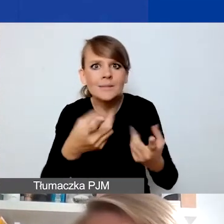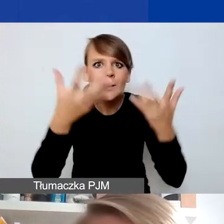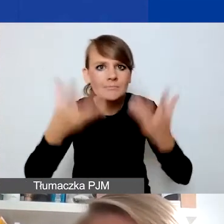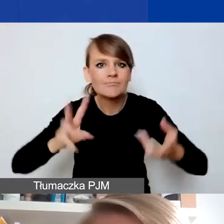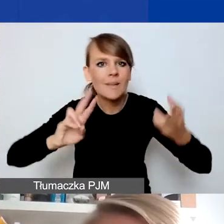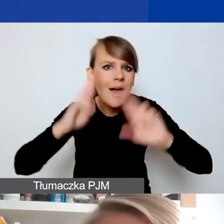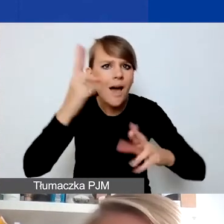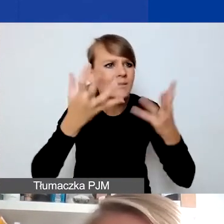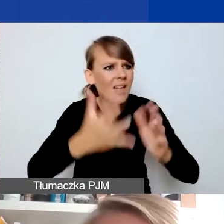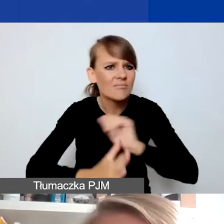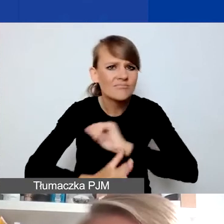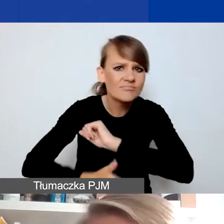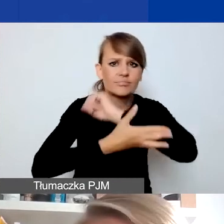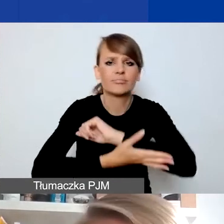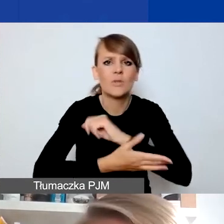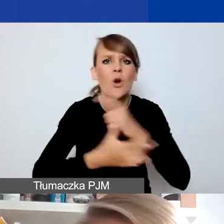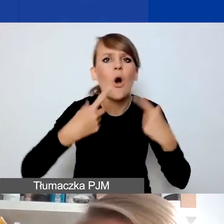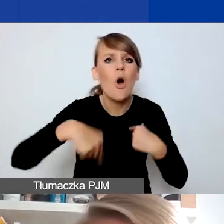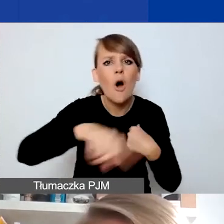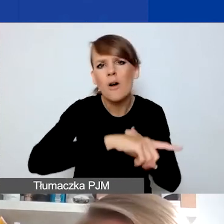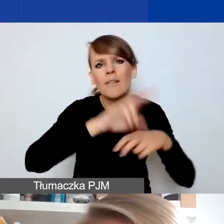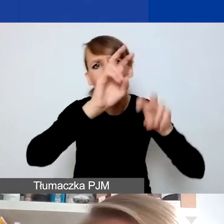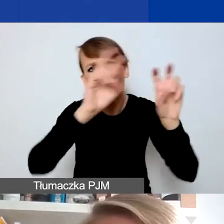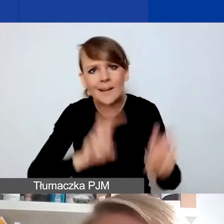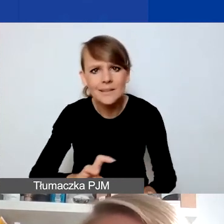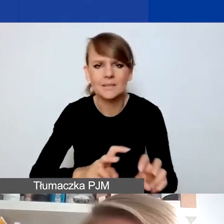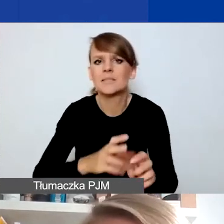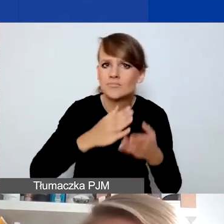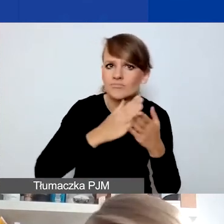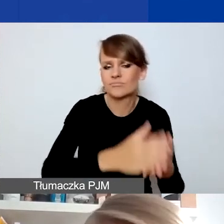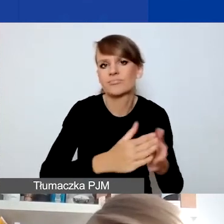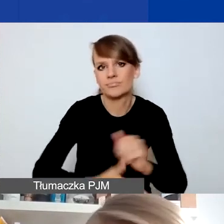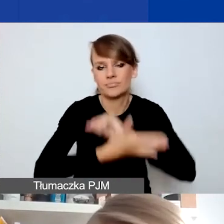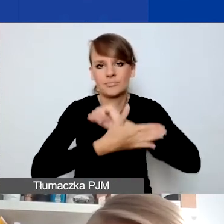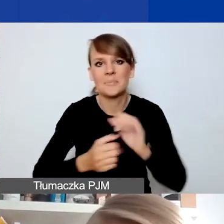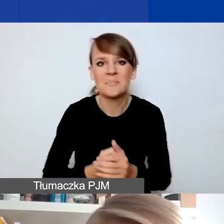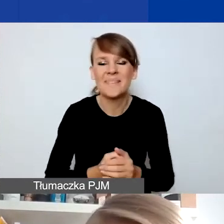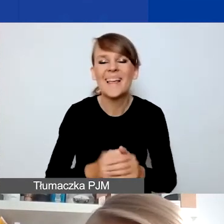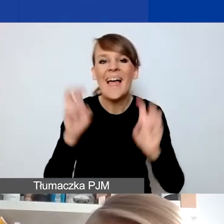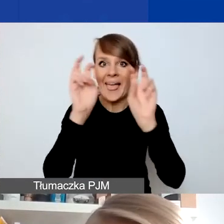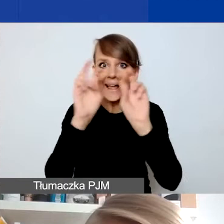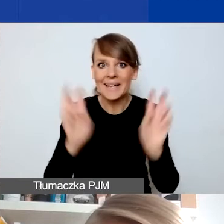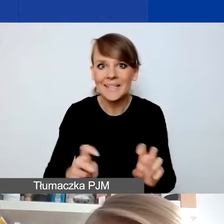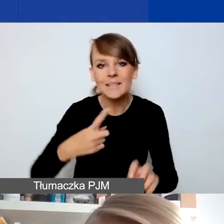wesprzeć osoby, które takim kryzysem zostały dotknięte. Kryzys, chociaż kojarzy nam się zwykle z sytuacją,